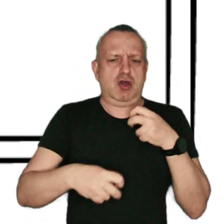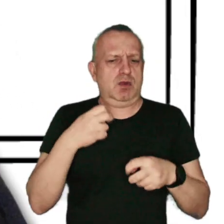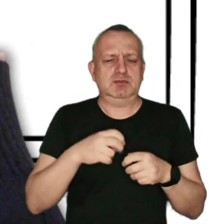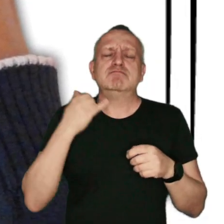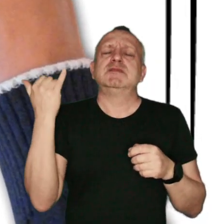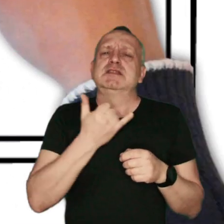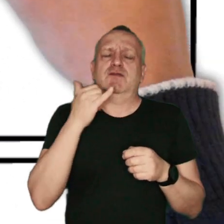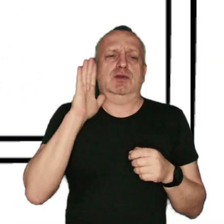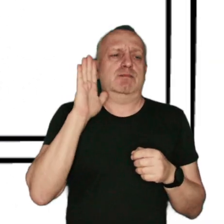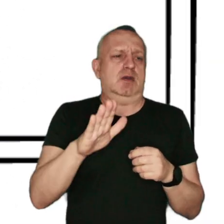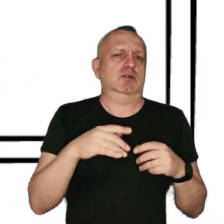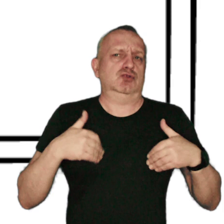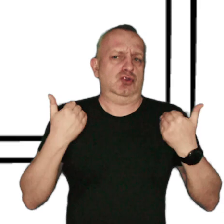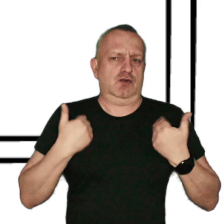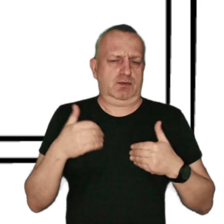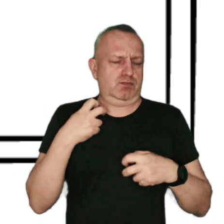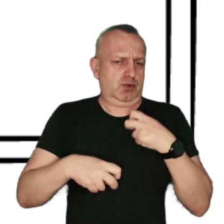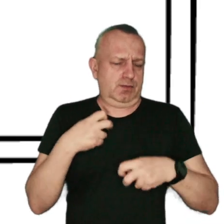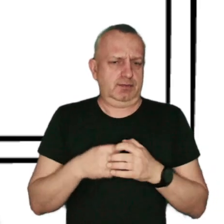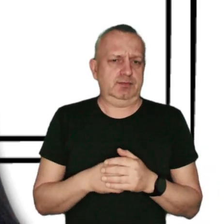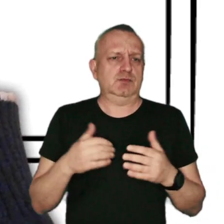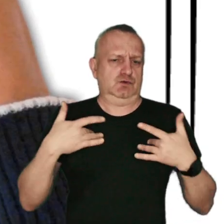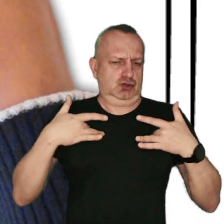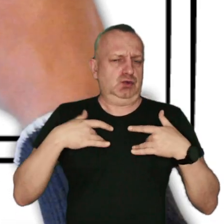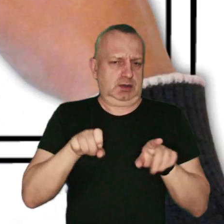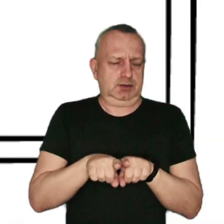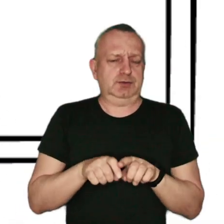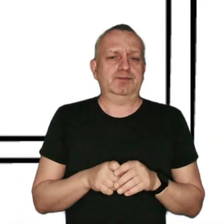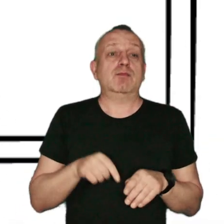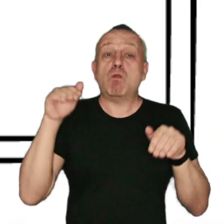który zagraża naszemu zdrowiu i życiu. Można jednak z nim walczyć